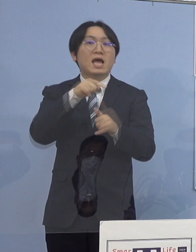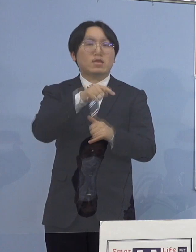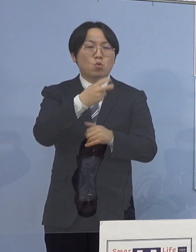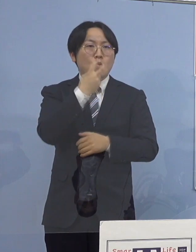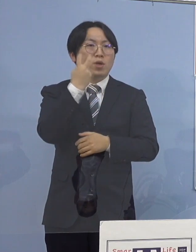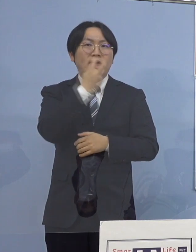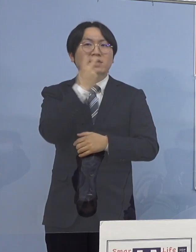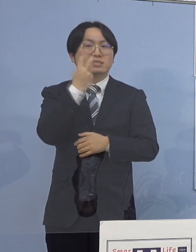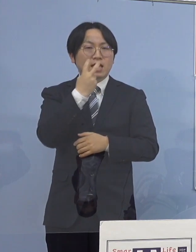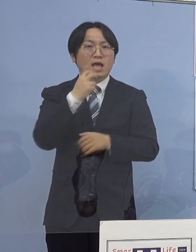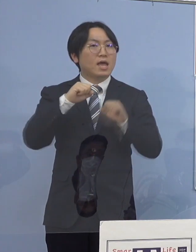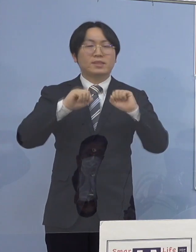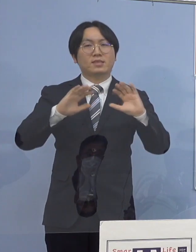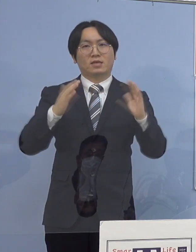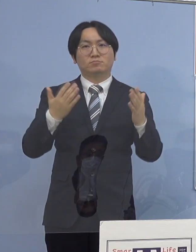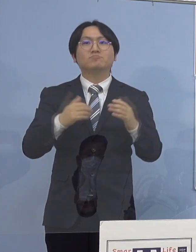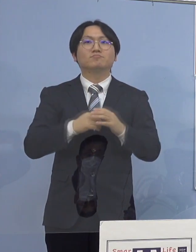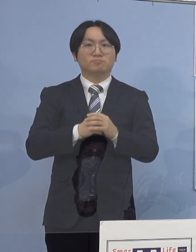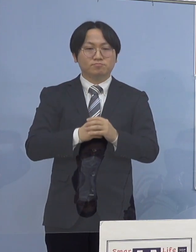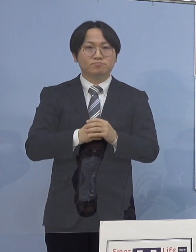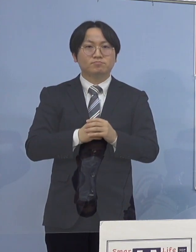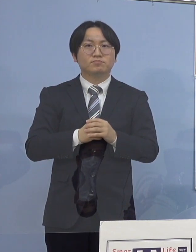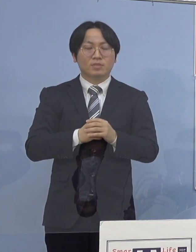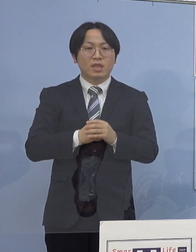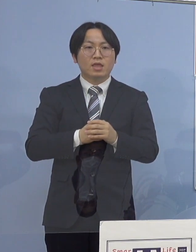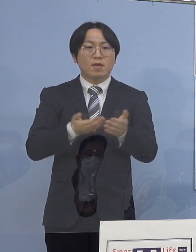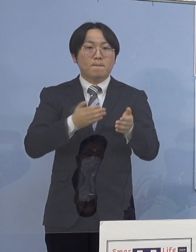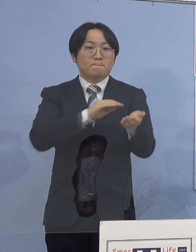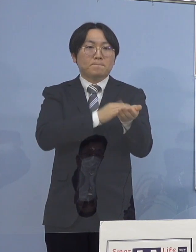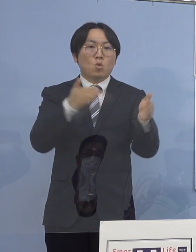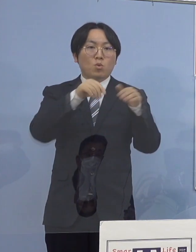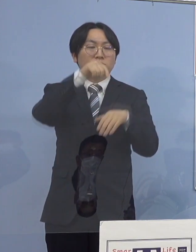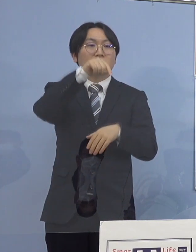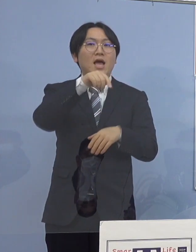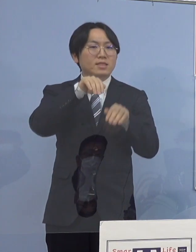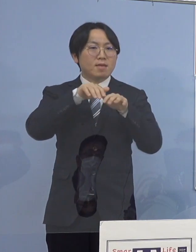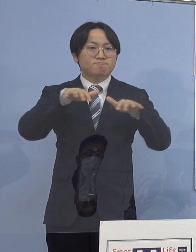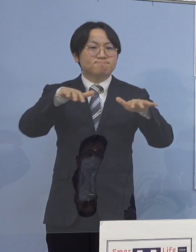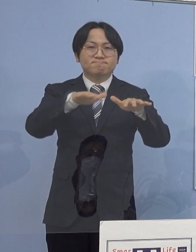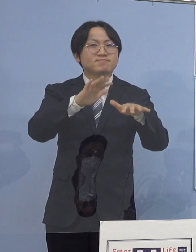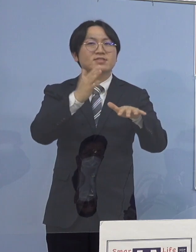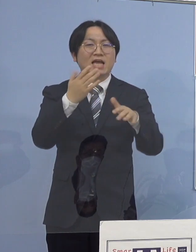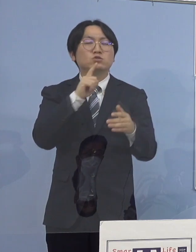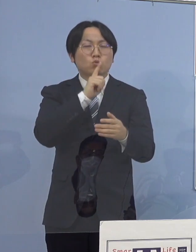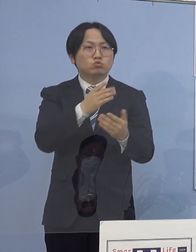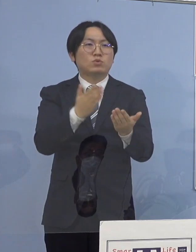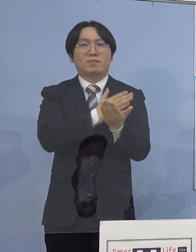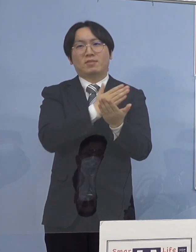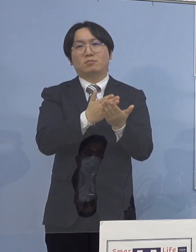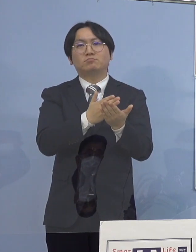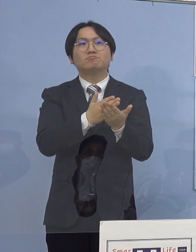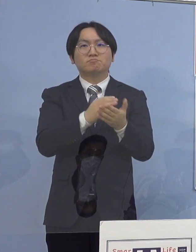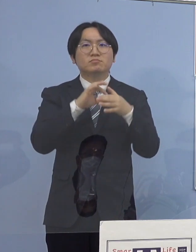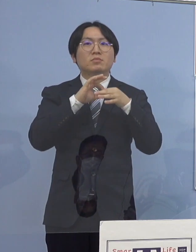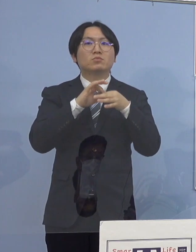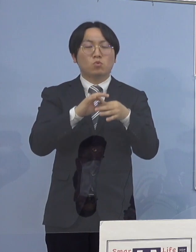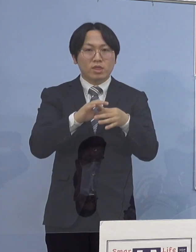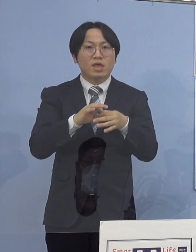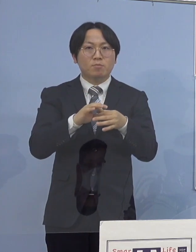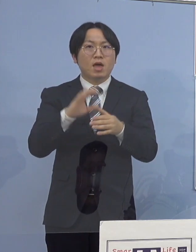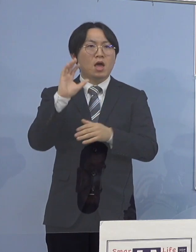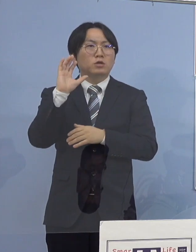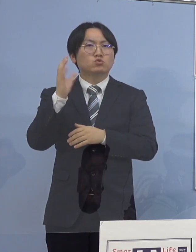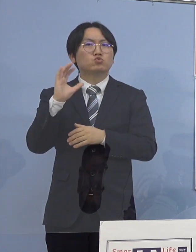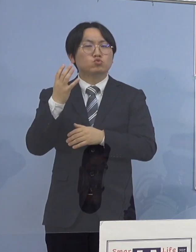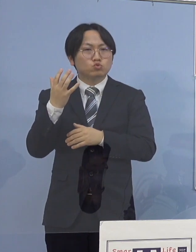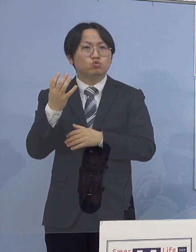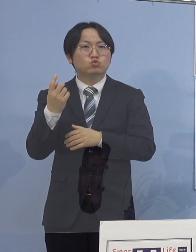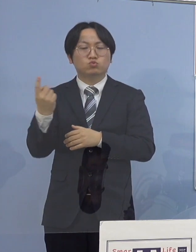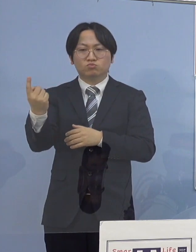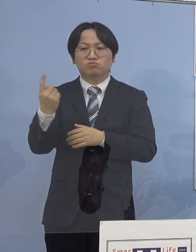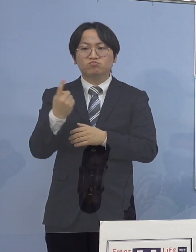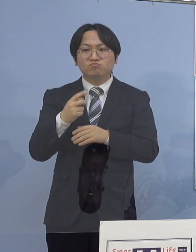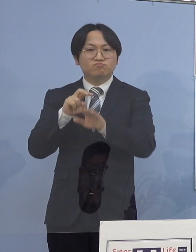また院内感染の可能性がないと判断し 救急、入院、外来の受入につきましては